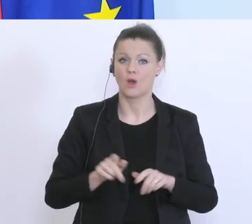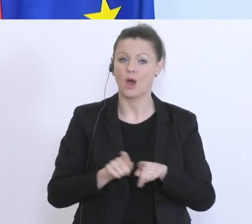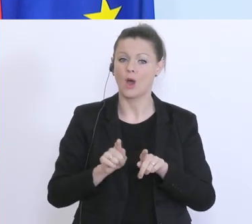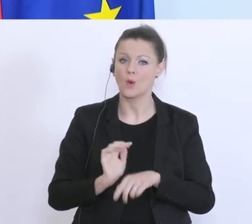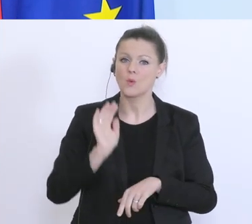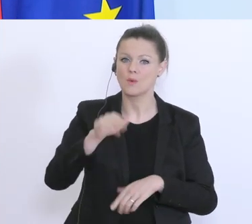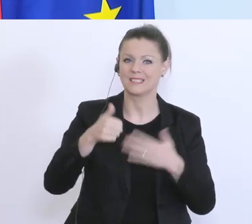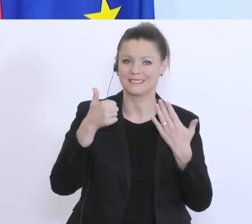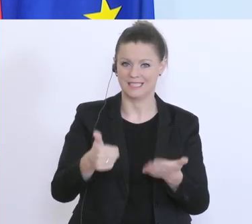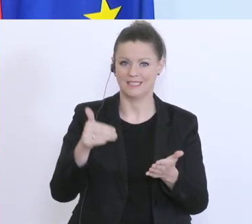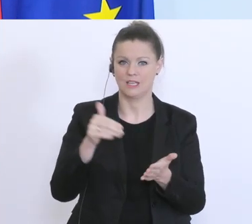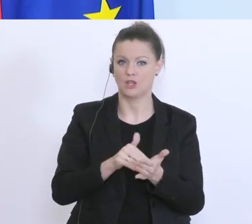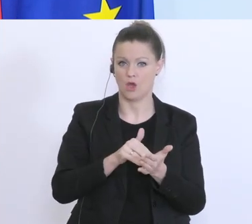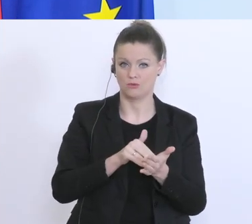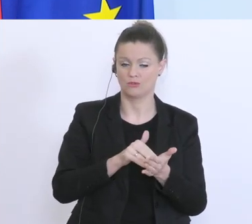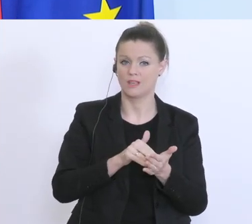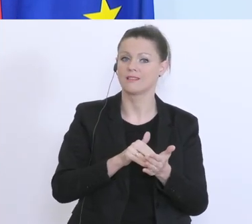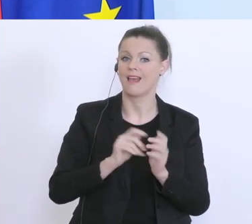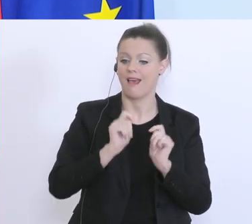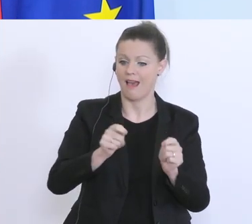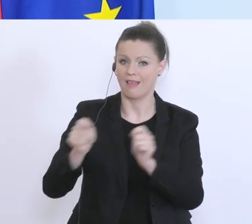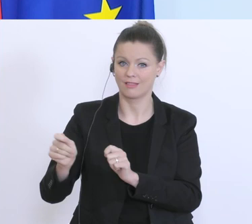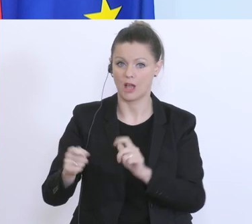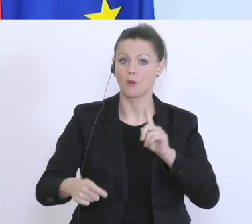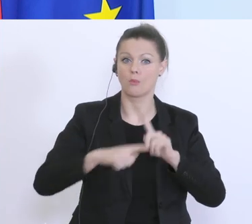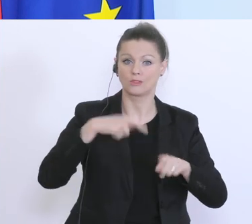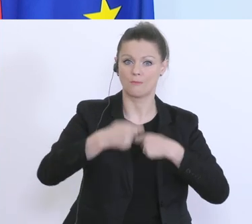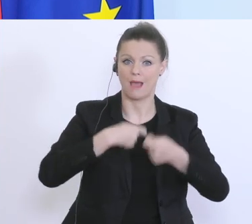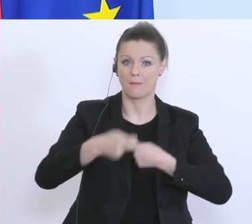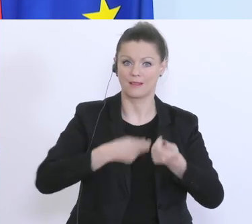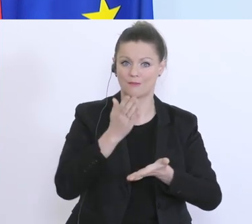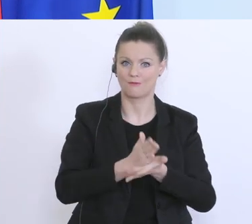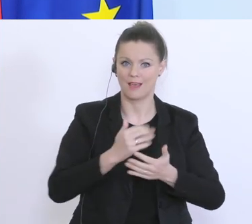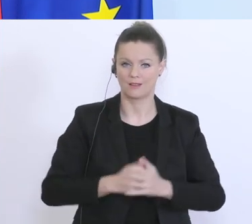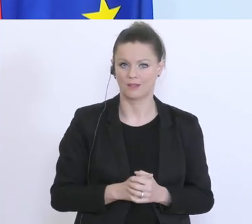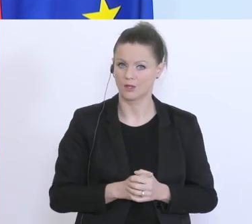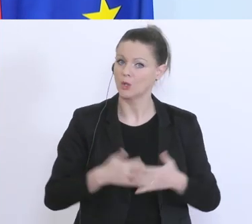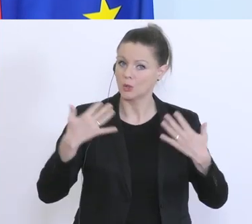dieser Anträge sind bereits positiv erledigt. Das ist ein Äquivalent zu einem Volumen von ca.